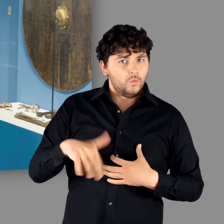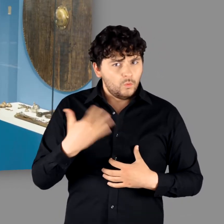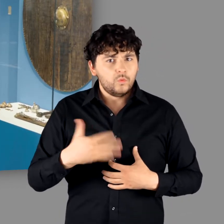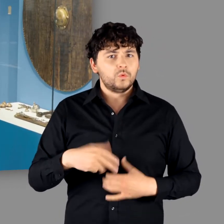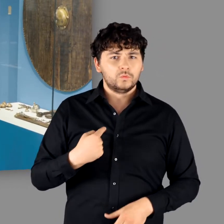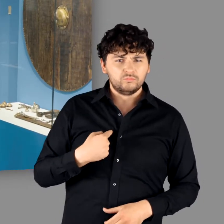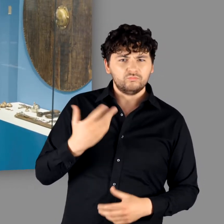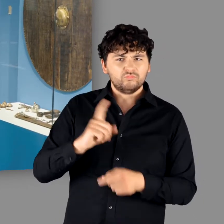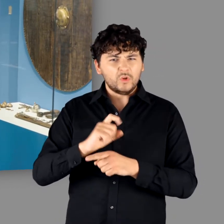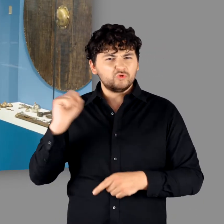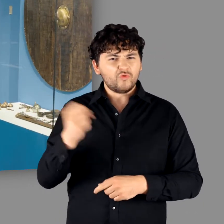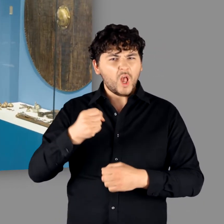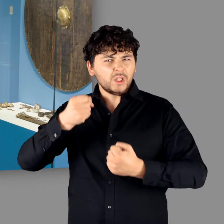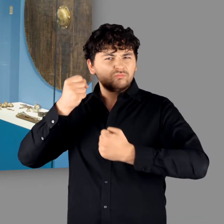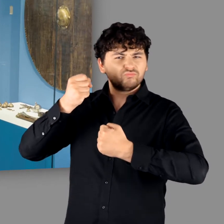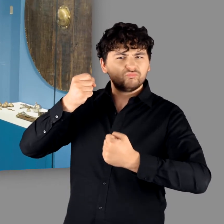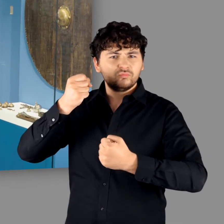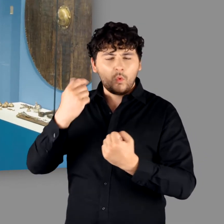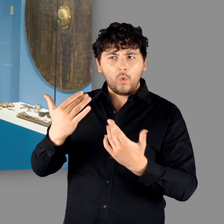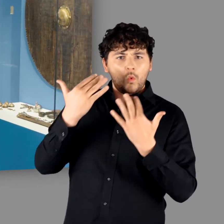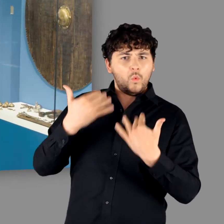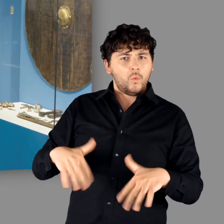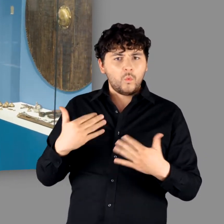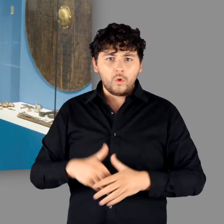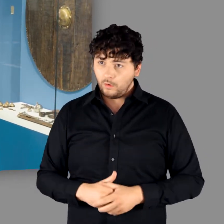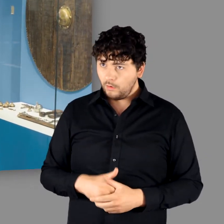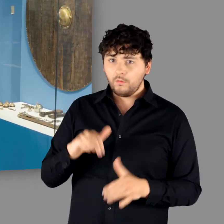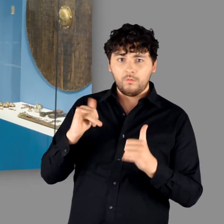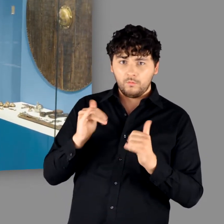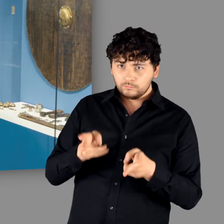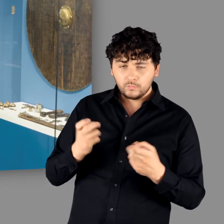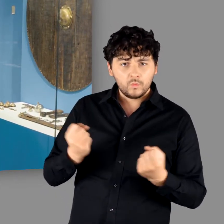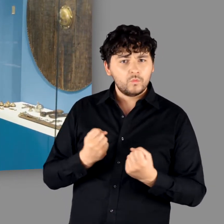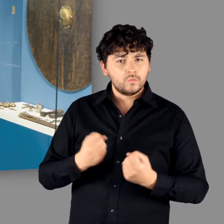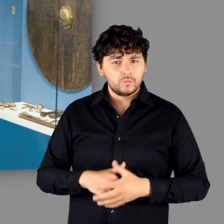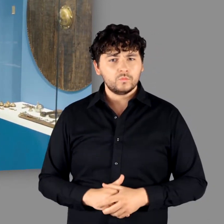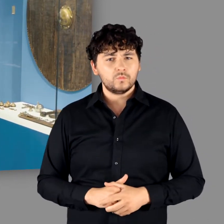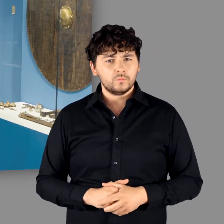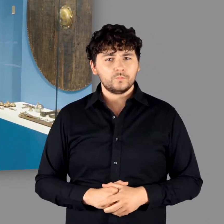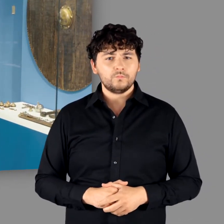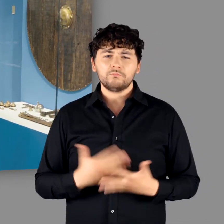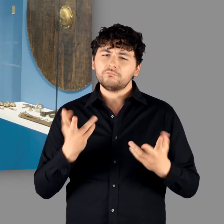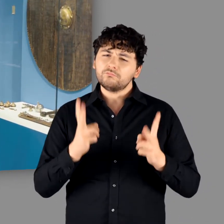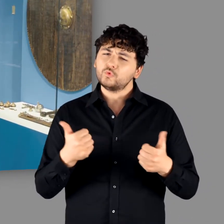auf einen zukommt zusätzlich mit einem Schwert und einem kämpfendem Krieger, dann.." - "..dann ist das schon eine Ansage." - "Ja das stimmt."